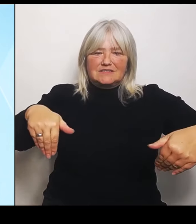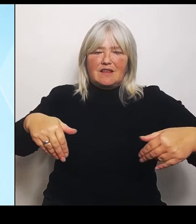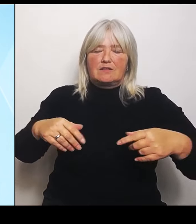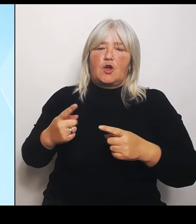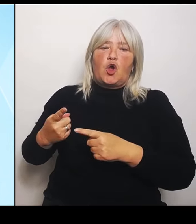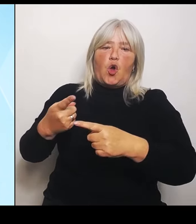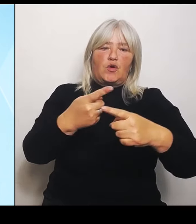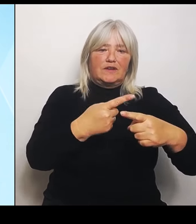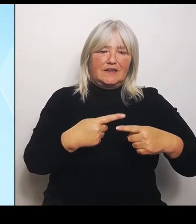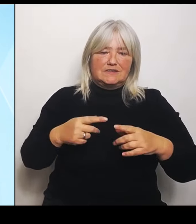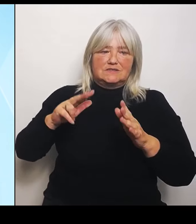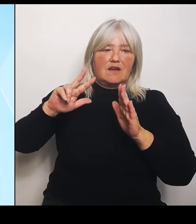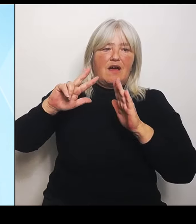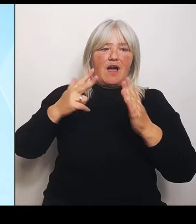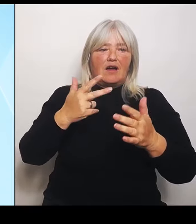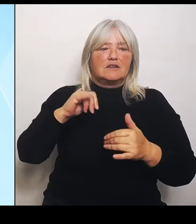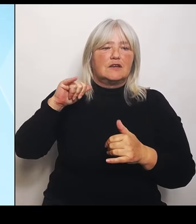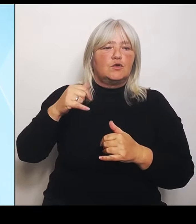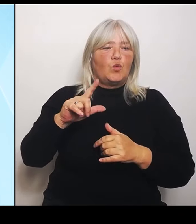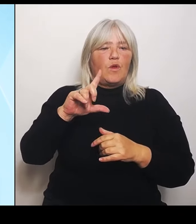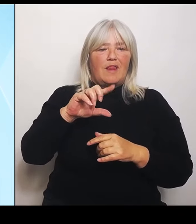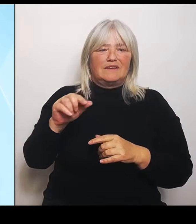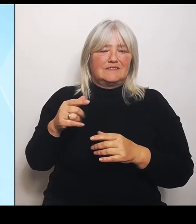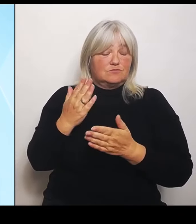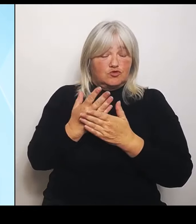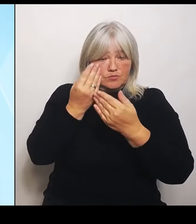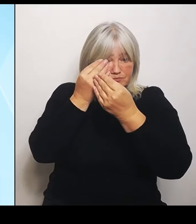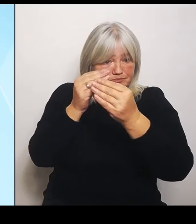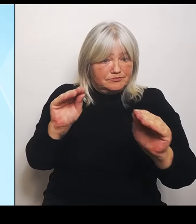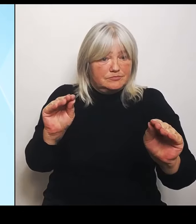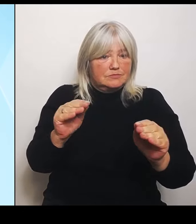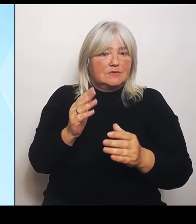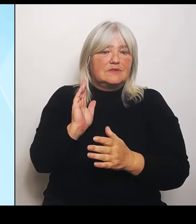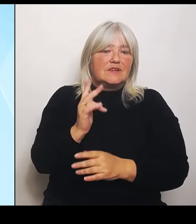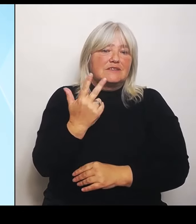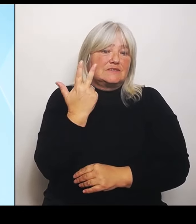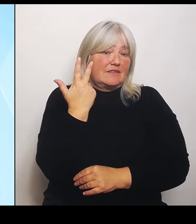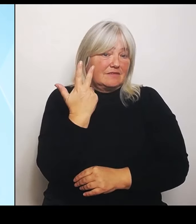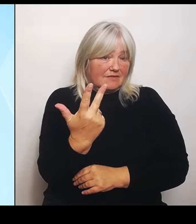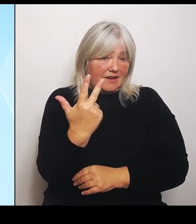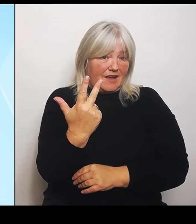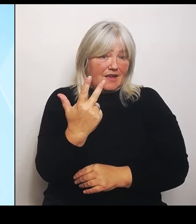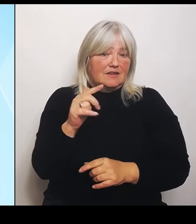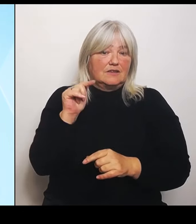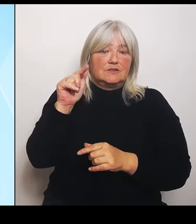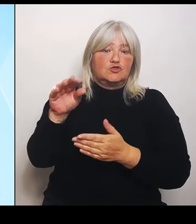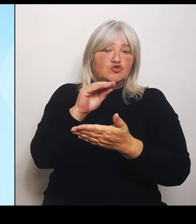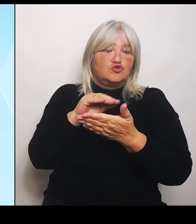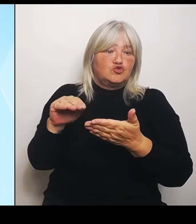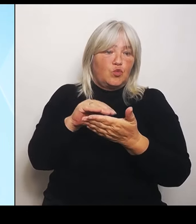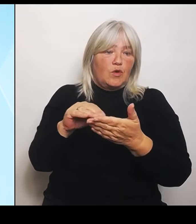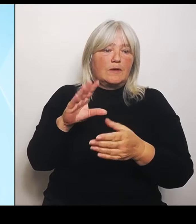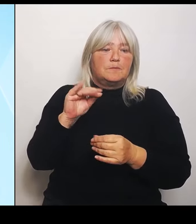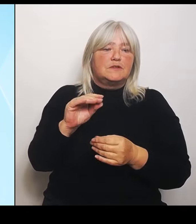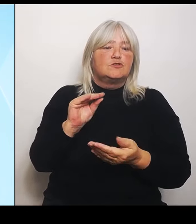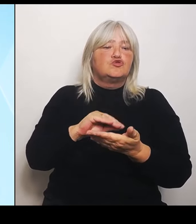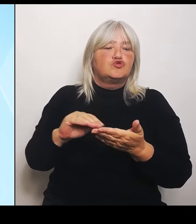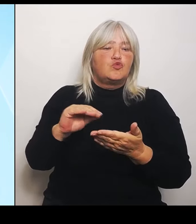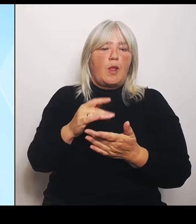drei derartige Schulen mit diesem Schulprofil eingerichtet werden sollen. Umgesetzt wurden jetzt